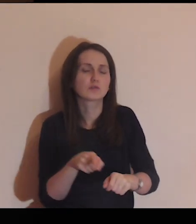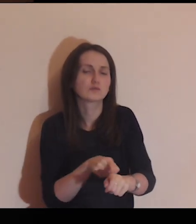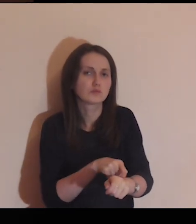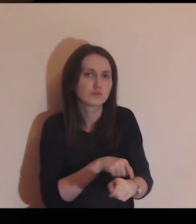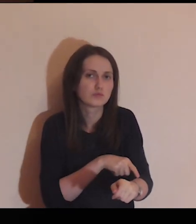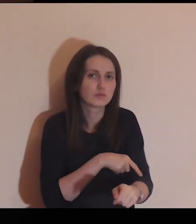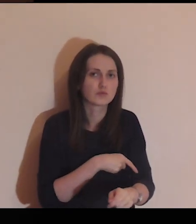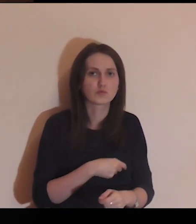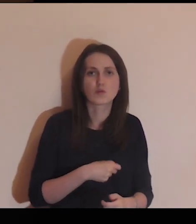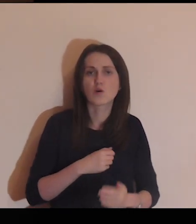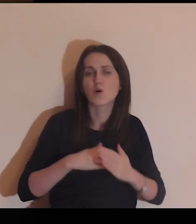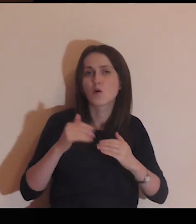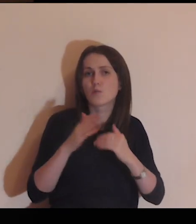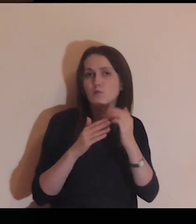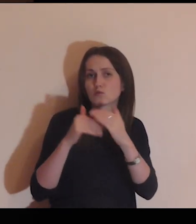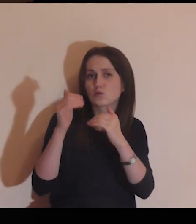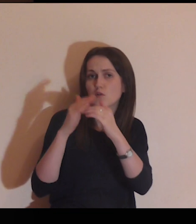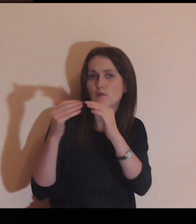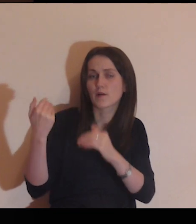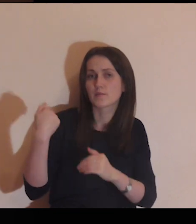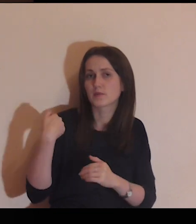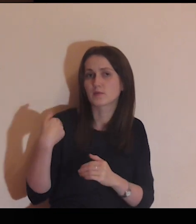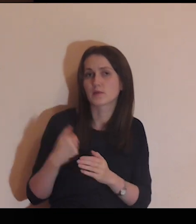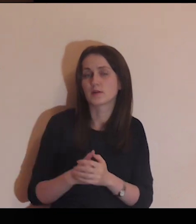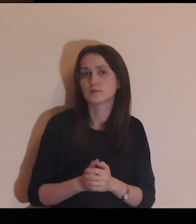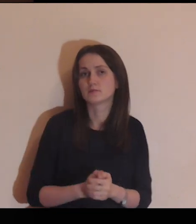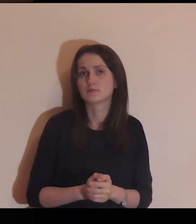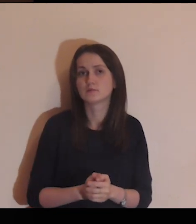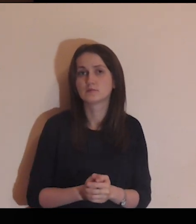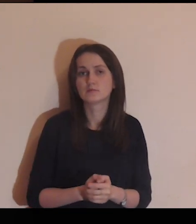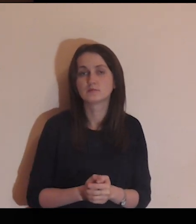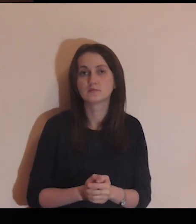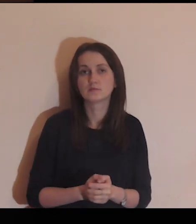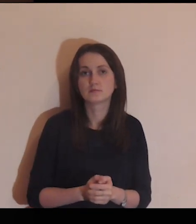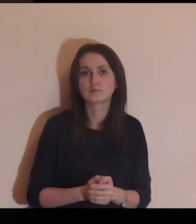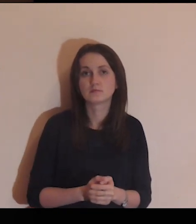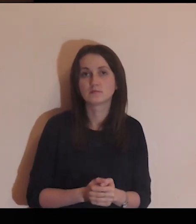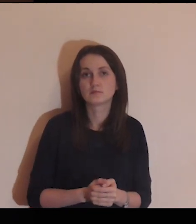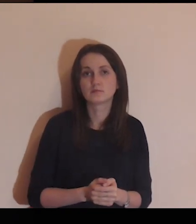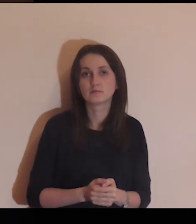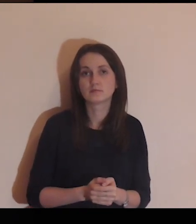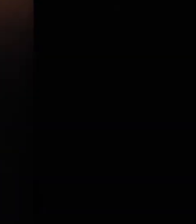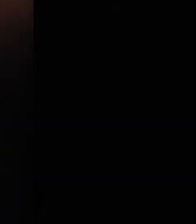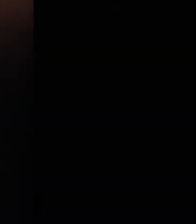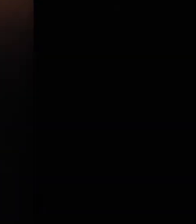Jak długo trwała jego budowa?